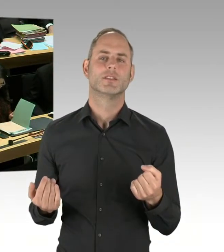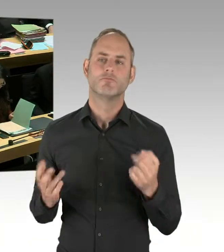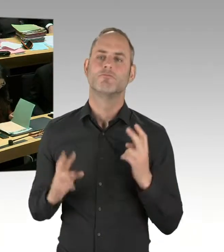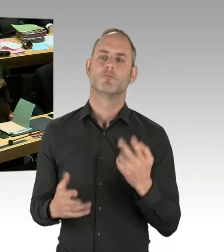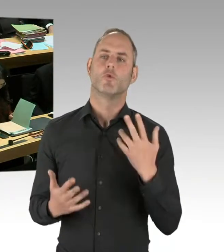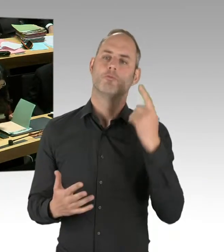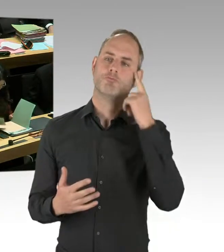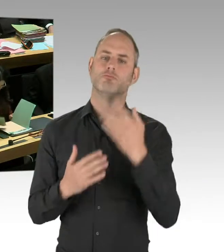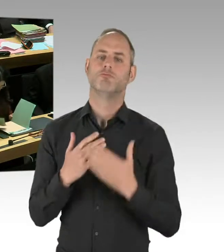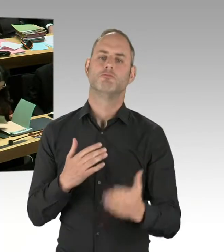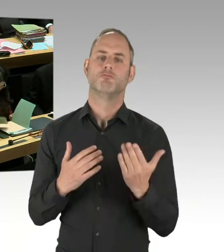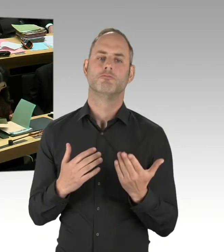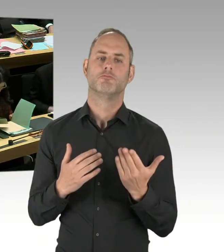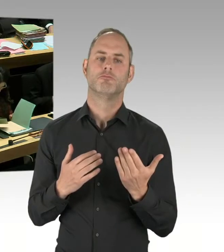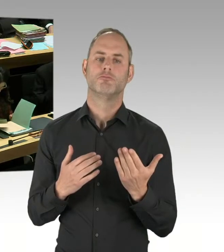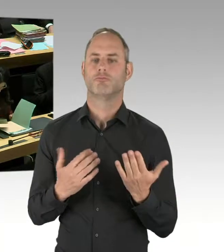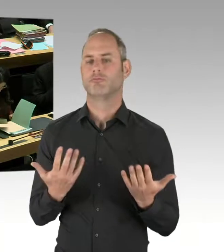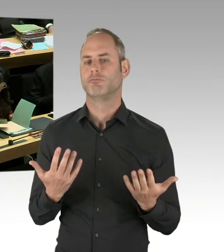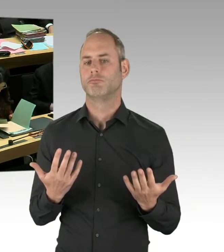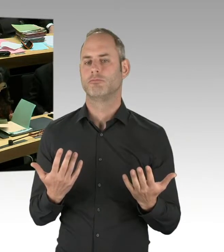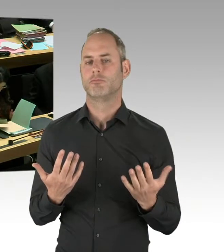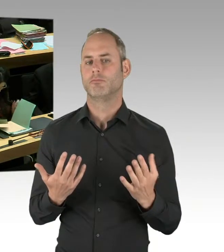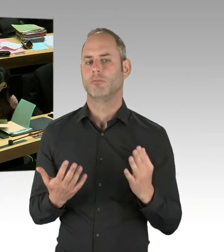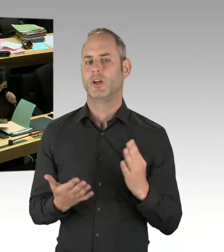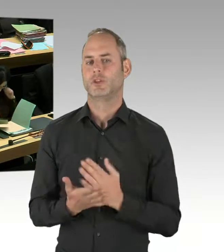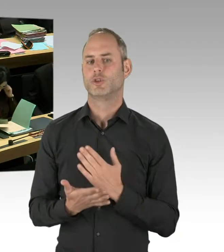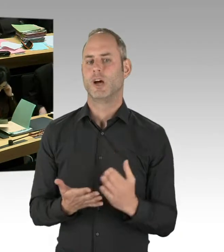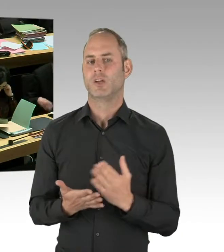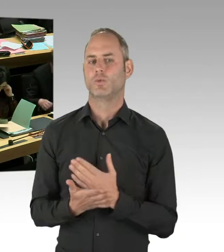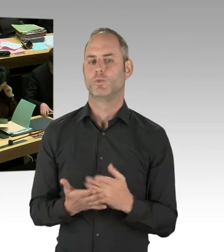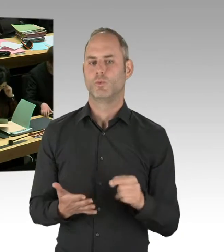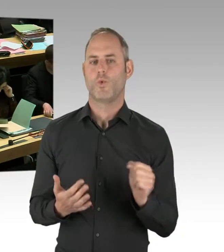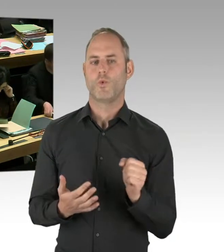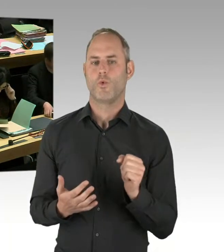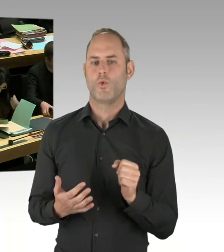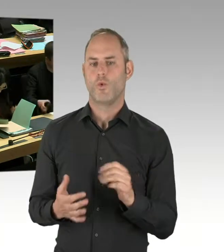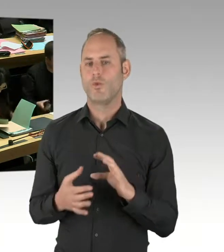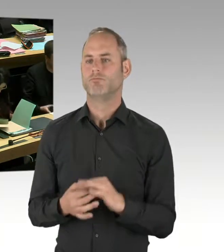in der Stadt hatte. Deswegen werden wir diesen Probebetrieb hinsichtlich der Qualität, aber auch der Quantität der Einsätze